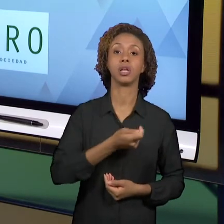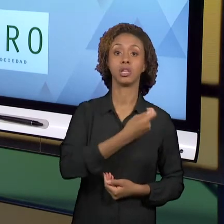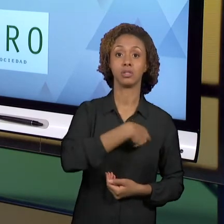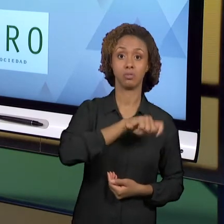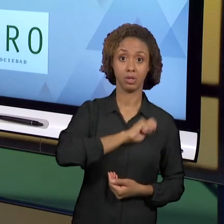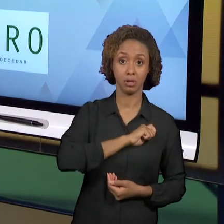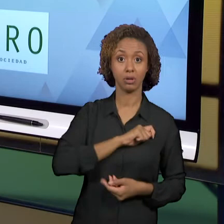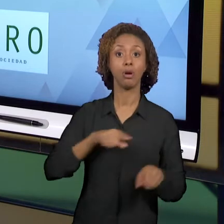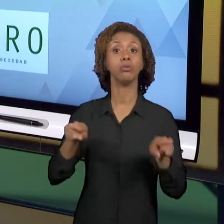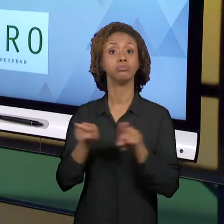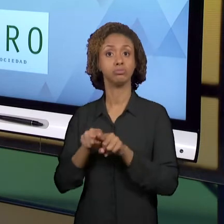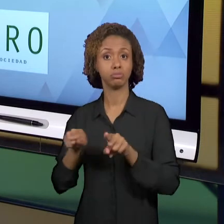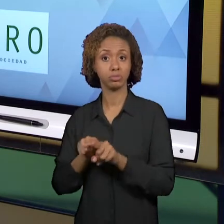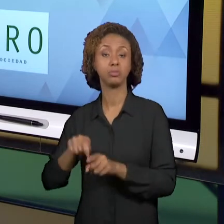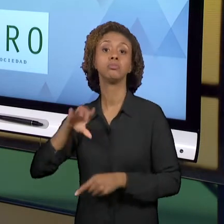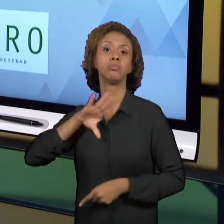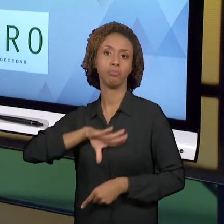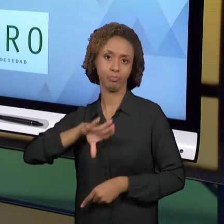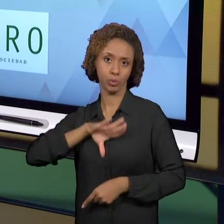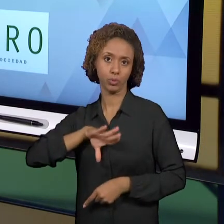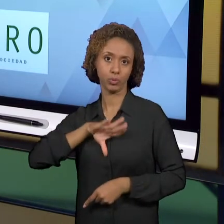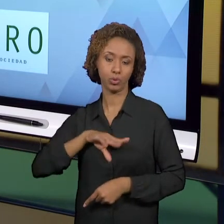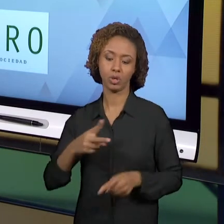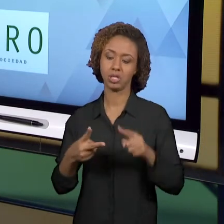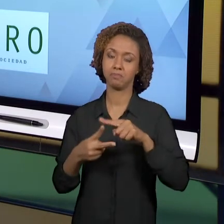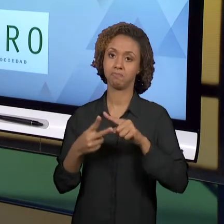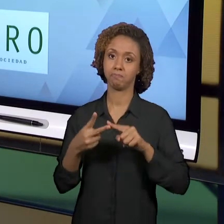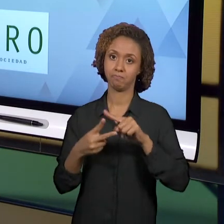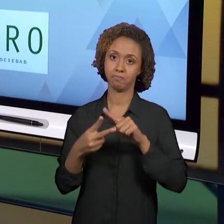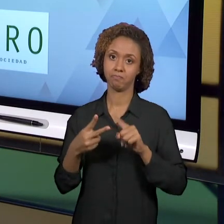PORTUGUÊS. ENTÃO SÃO AS DUAS LÍNGUAS QUE É